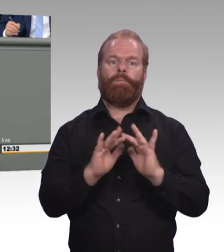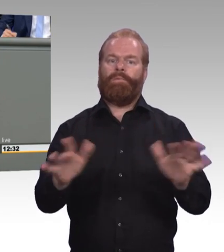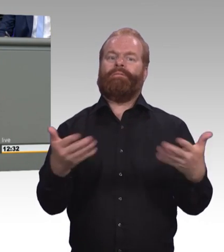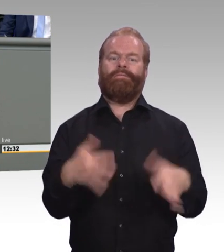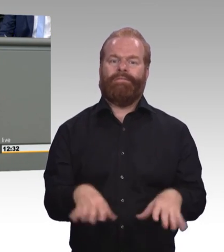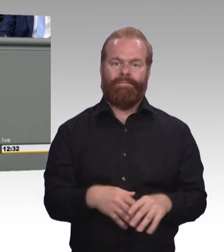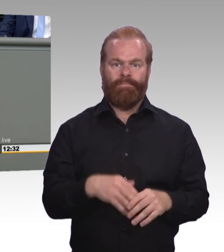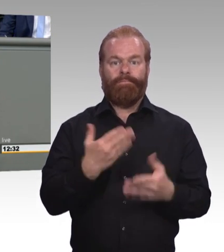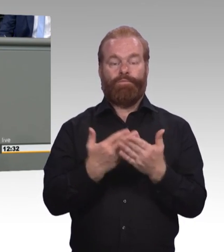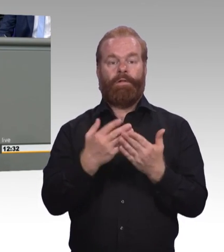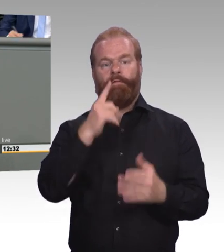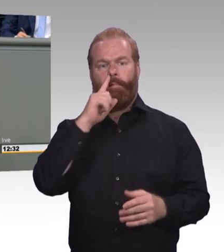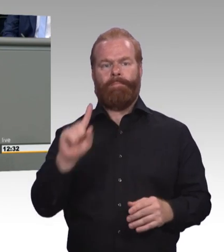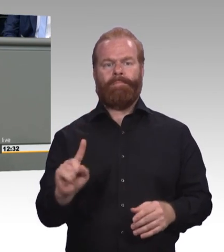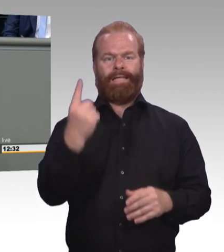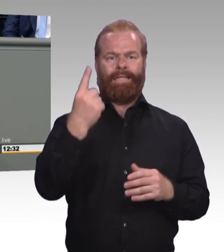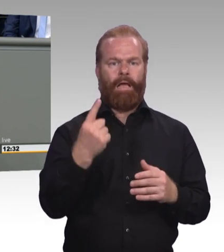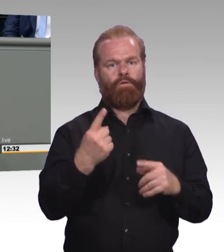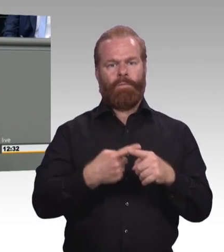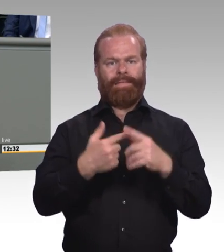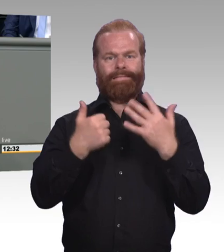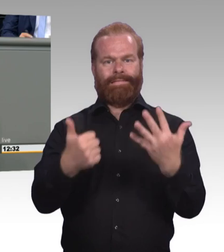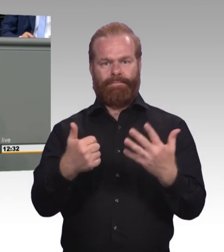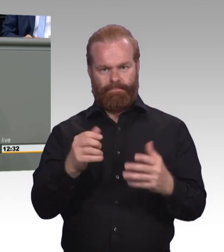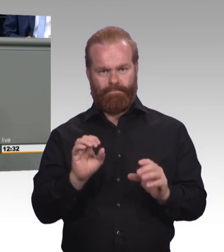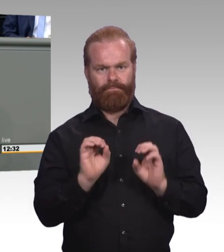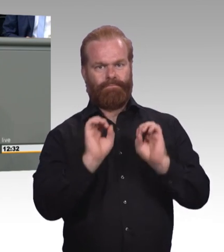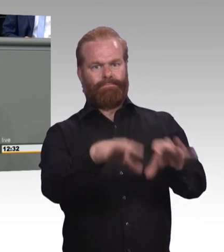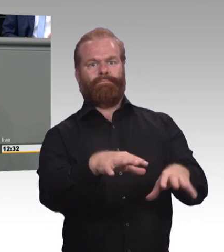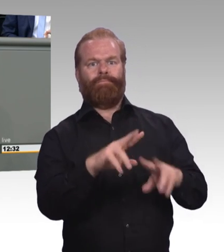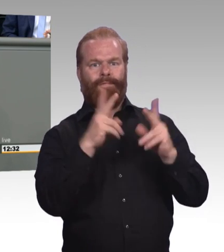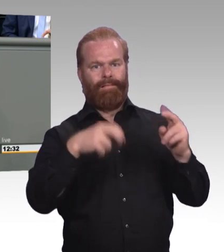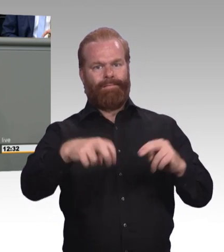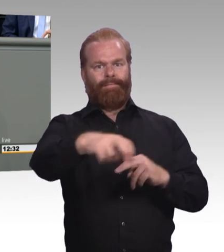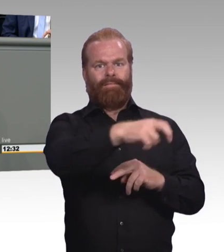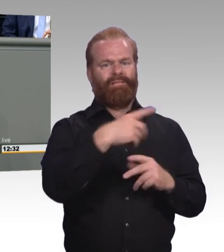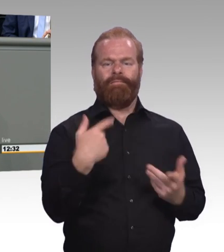Und das andere ist das Schlüsselelement zu dem, was Sie als Aufstiegsfortbildungsförderungsgesetz uns hier ins Parlament einbringen.